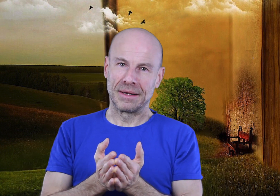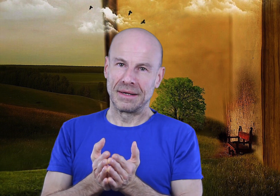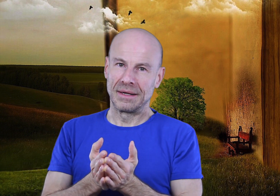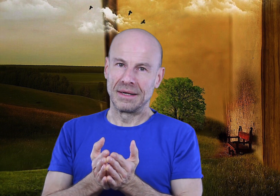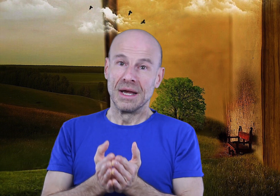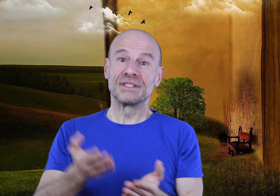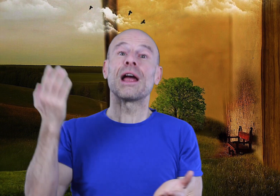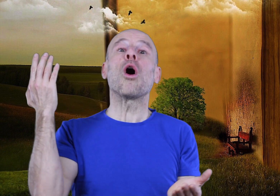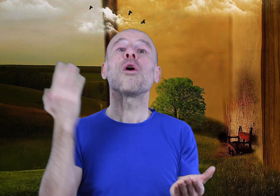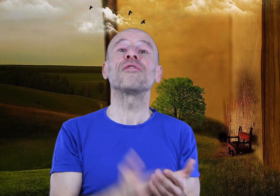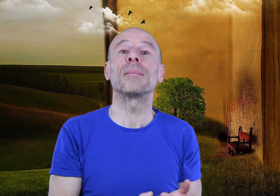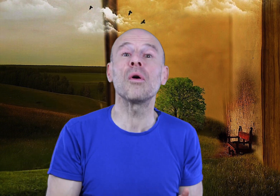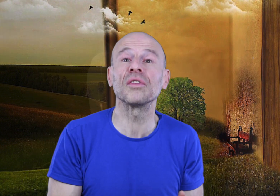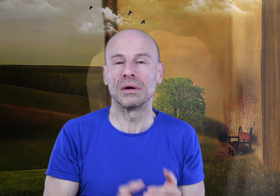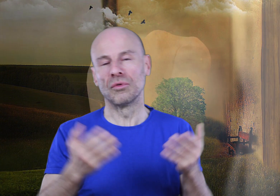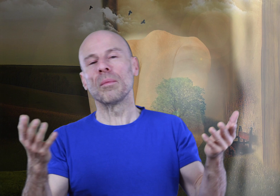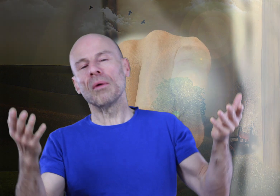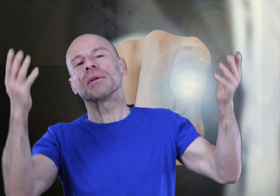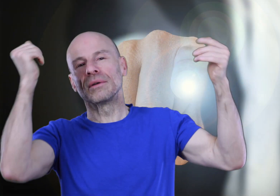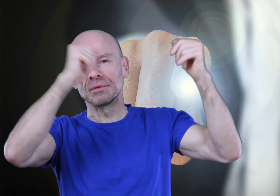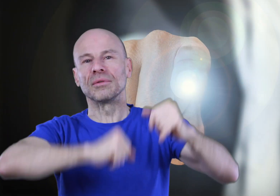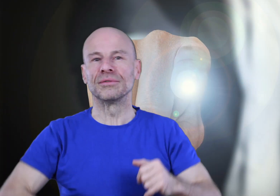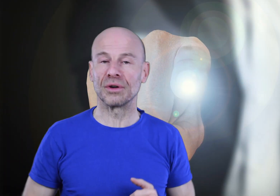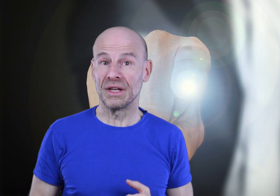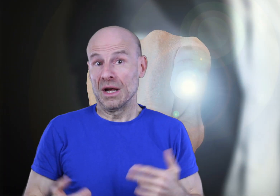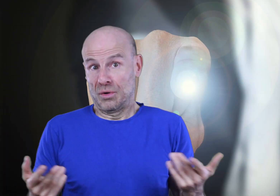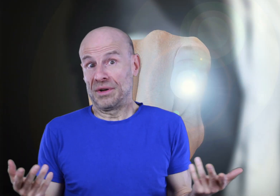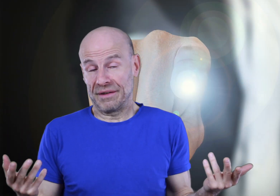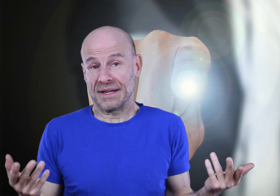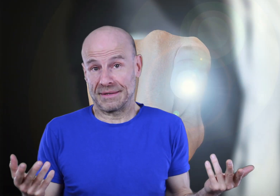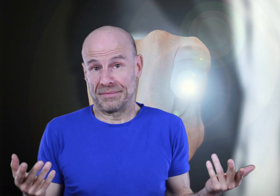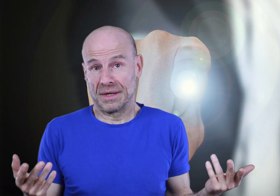Vous allez enfin prendre ou reprendre le contrôle de votre vie au lieu de l’inverse.